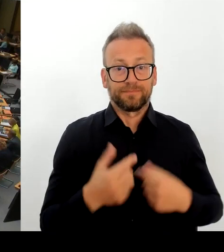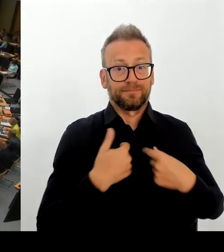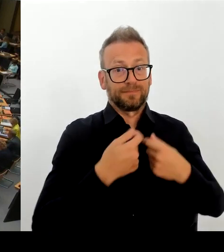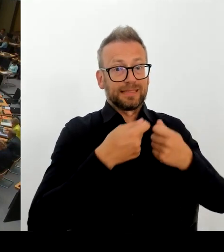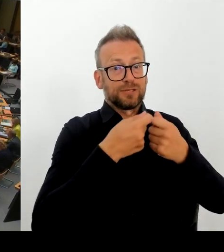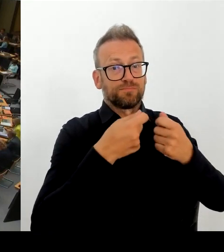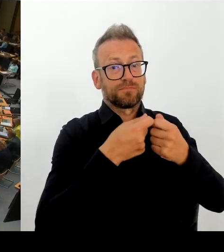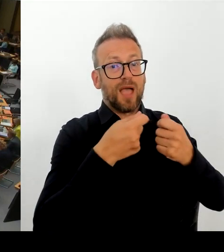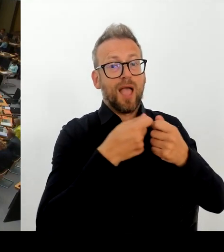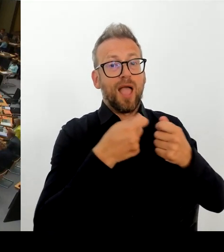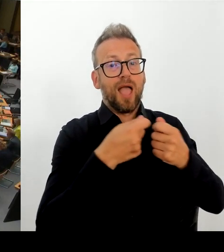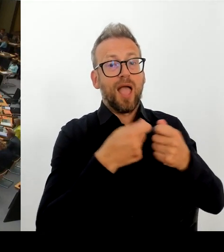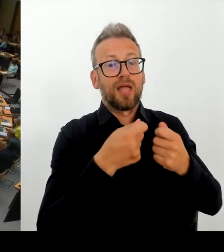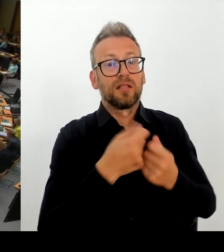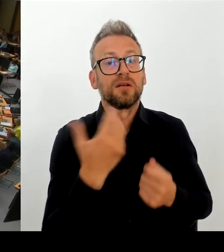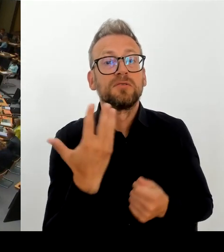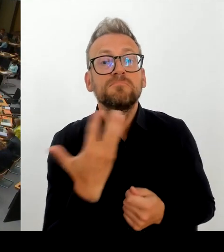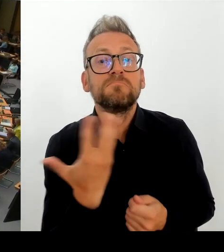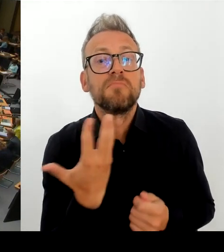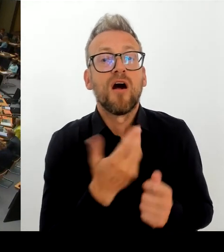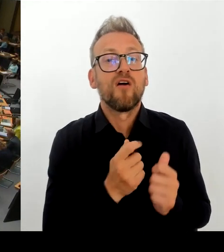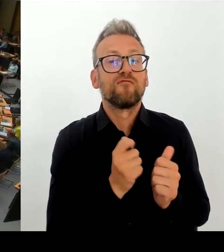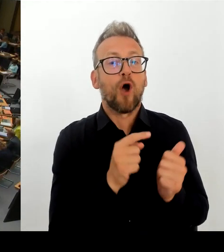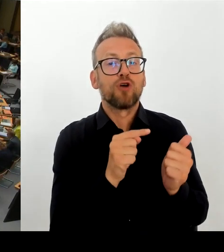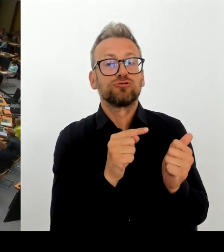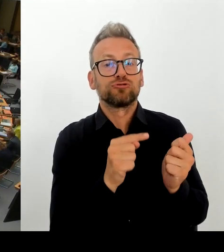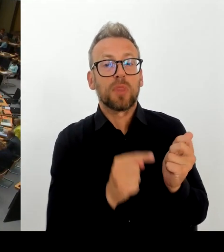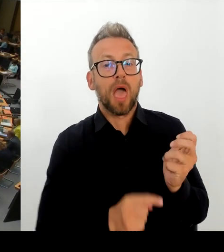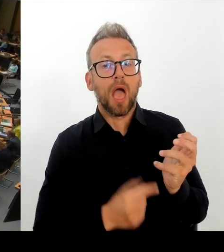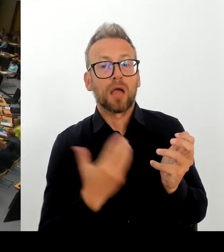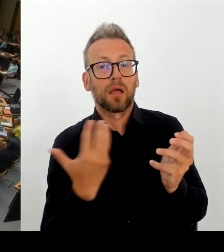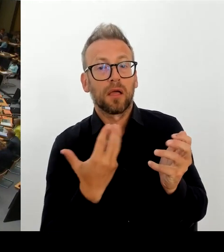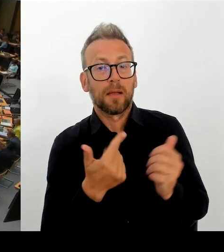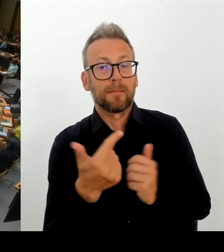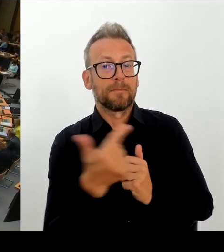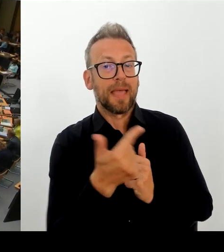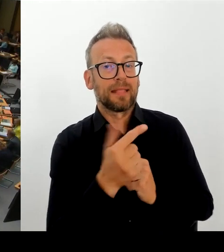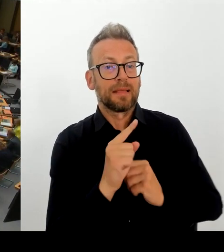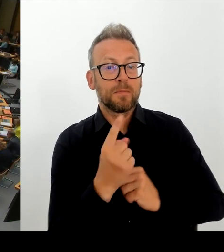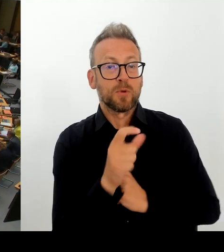Vielen Dank, Frau Senatorin. Dann geht die nächste Frage an die Fraktion Bündnis 90/Die Grünen und die Kollegin Schneider. Bitte schön. (Rednerwechsel)